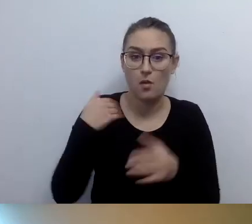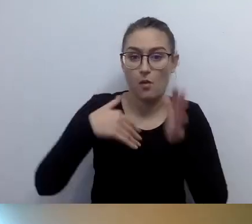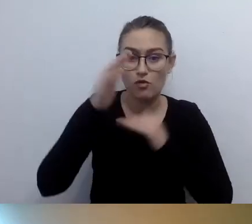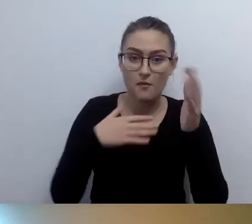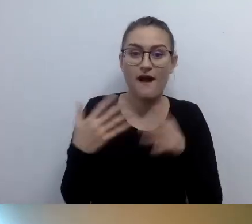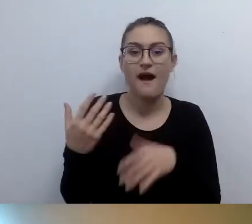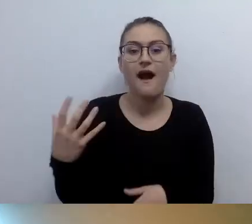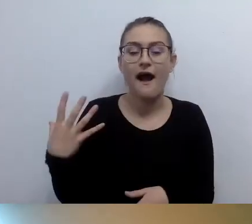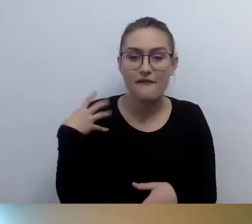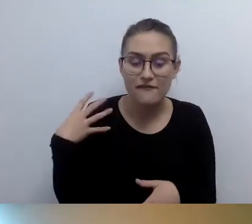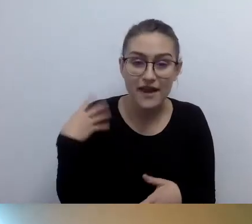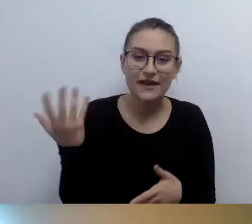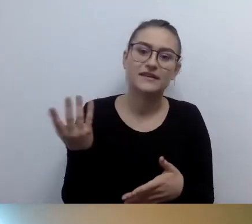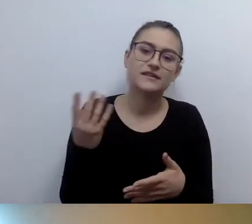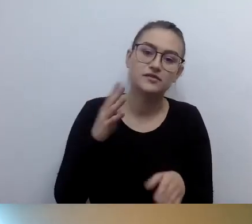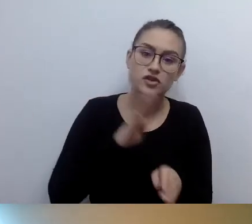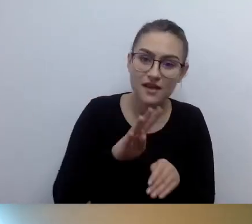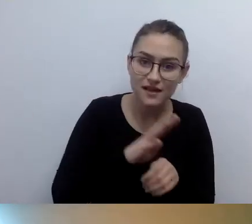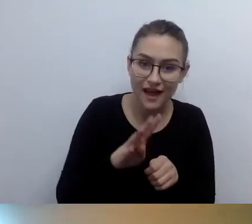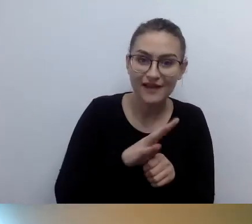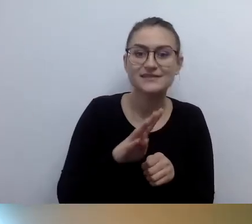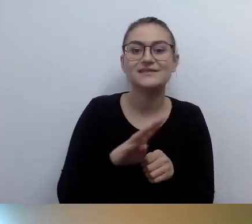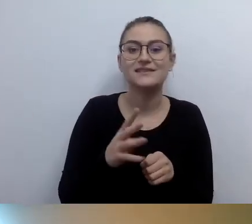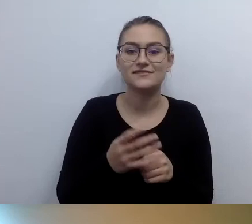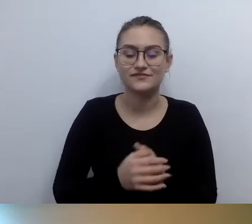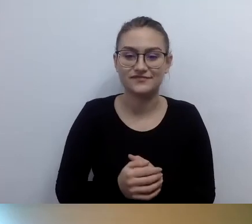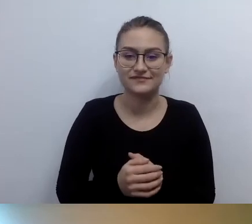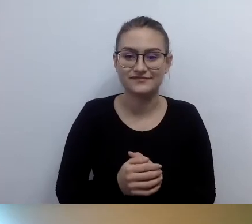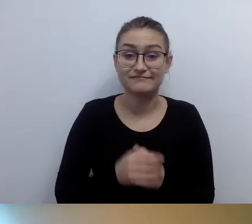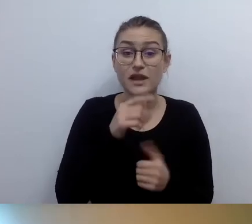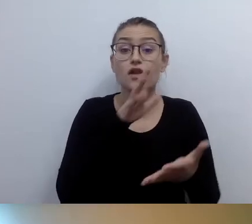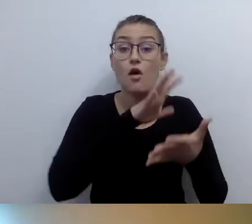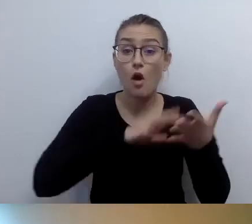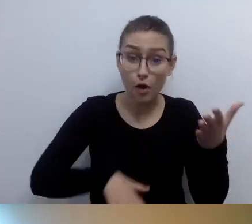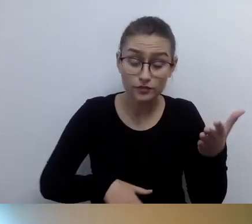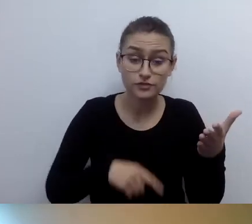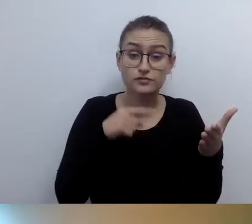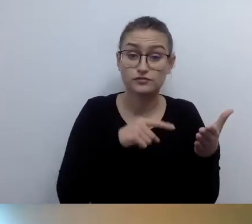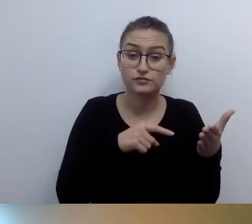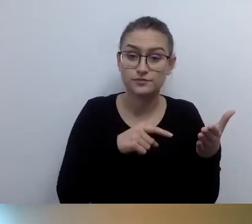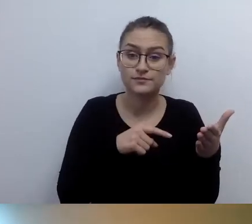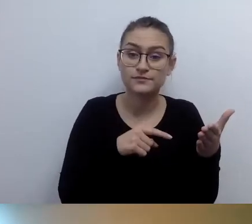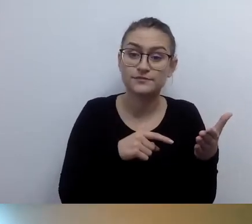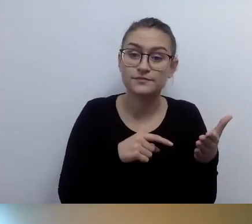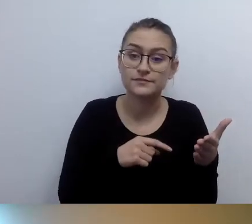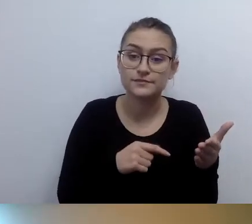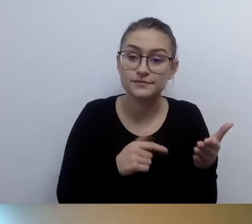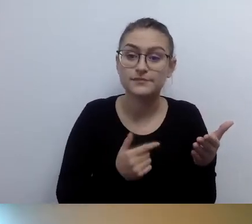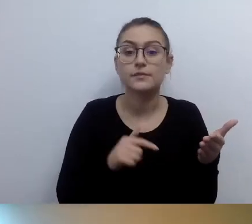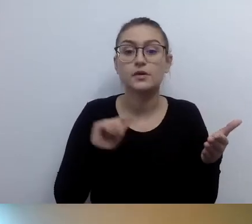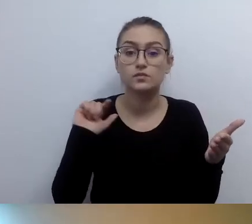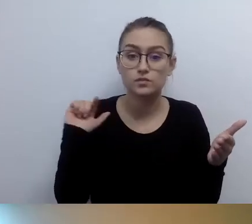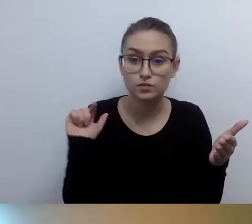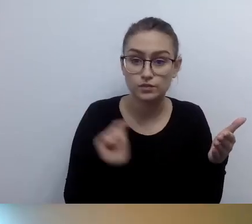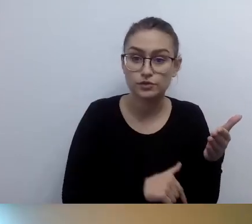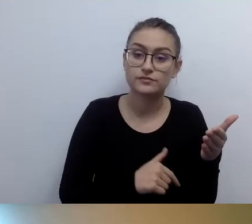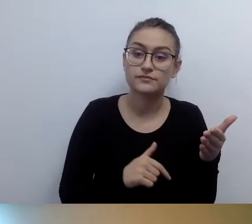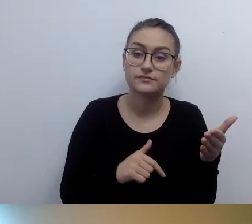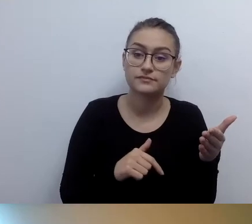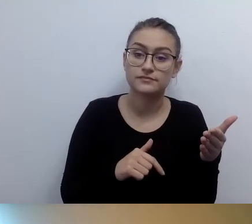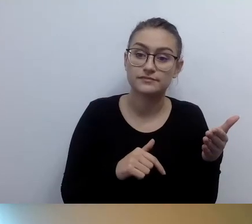który odpowiada na zapotrzebowanie opisu budynku w różnych formatach.